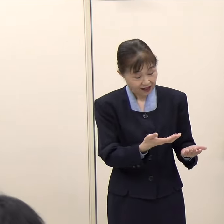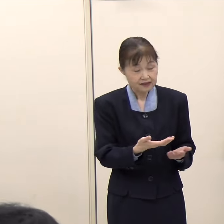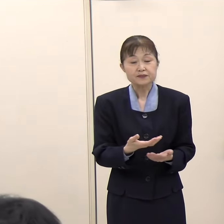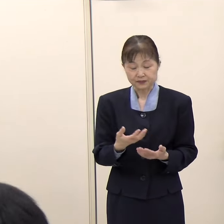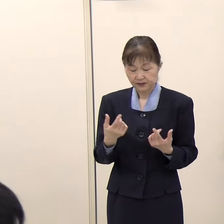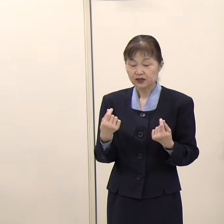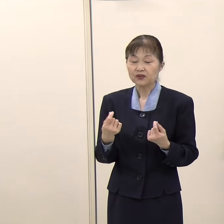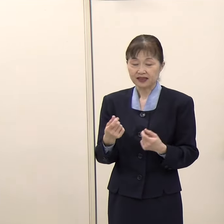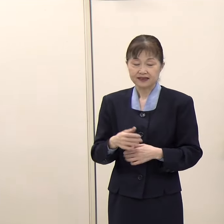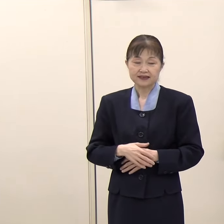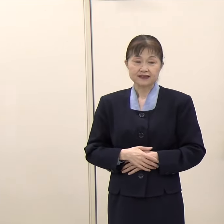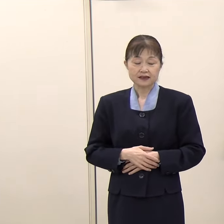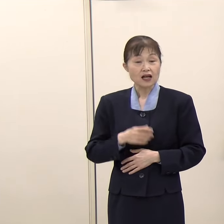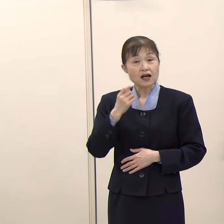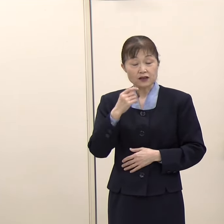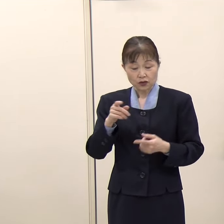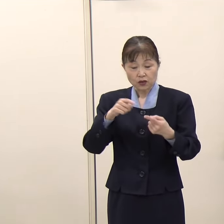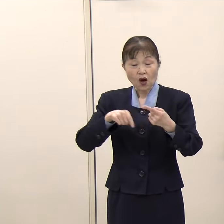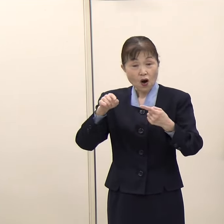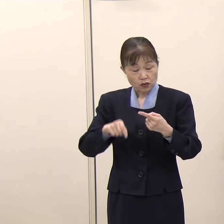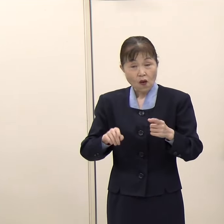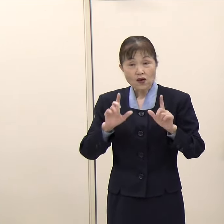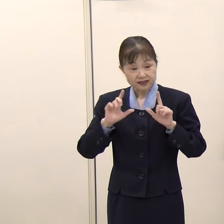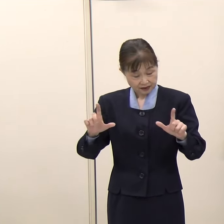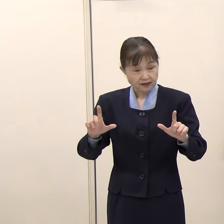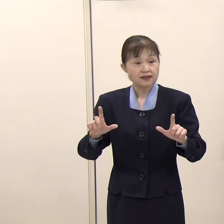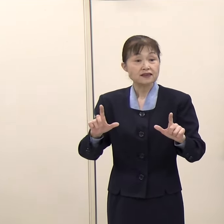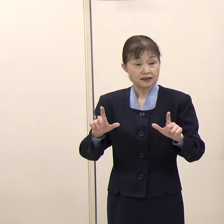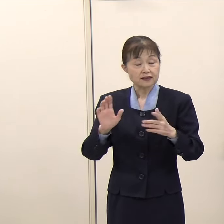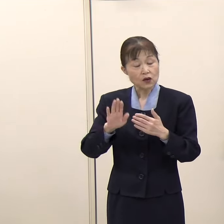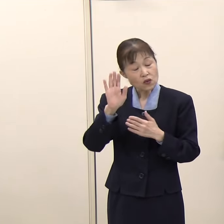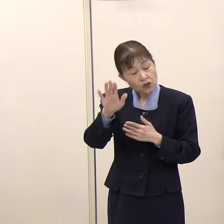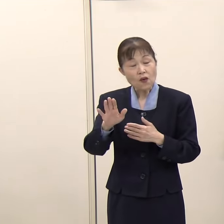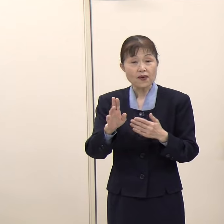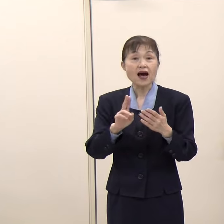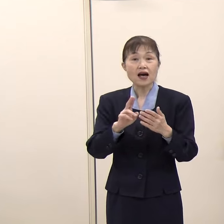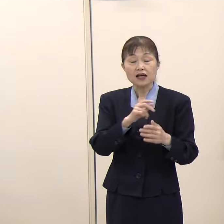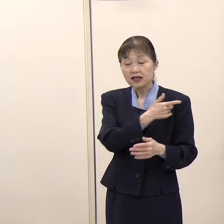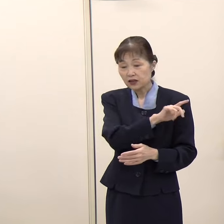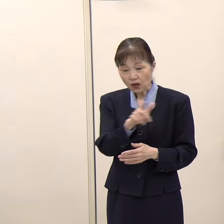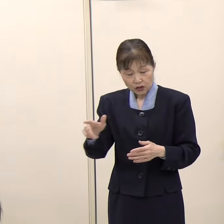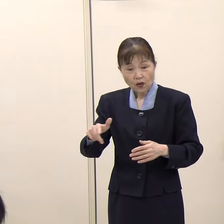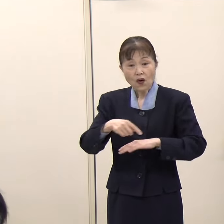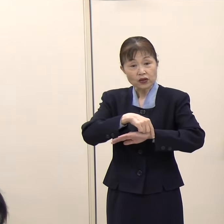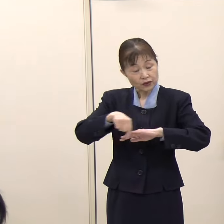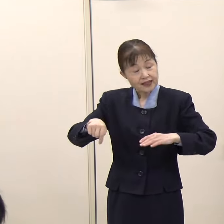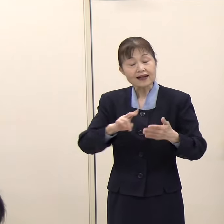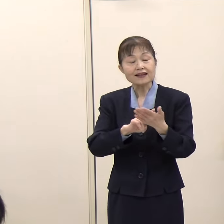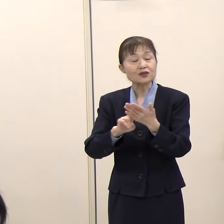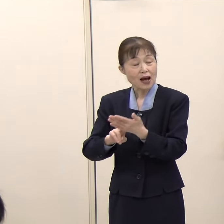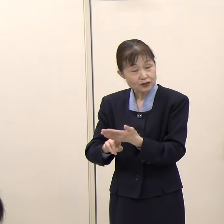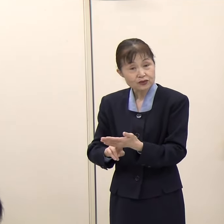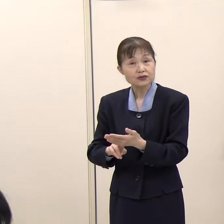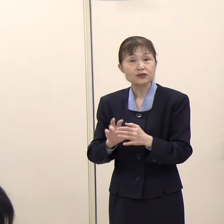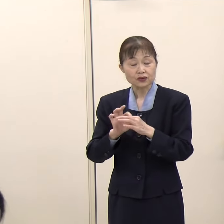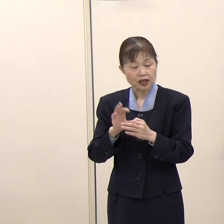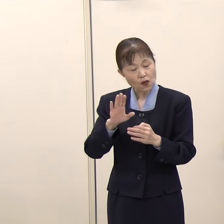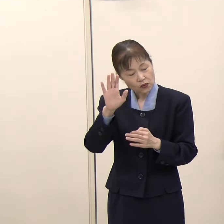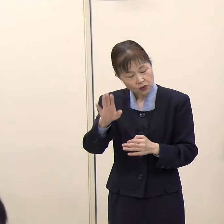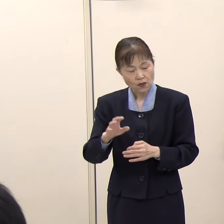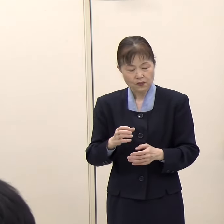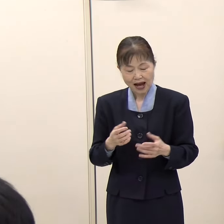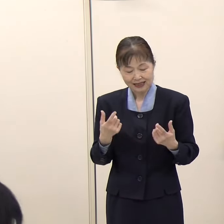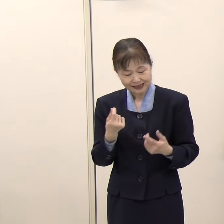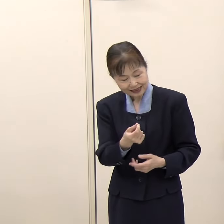（知事）そうですね。公示が今から決まってきますから、またしっかりと考えてまいります。